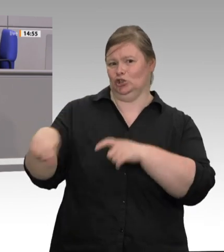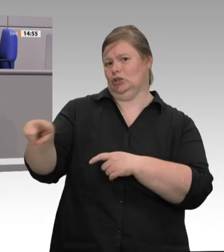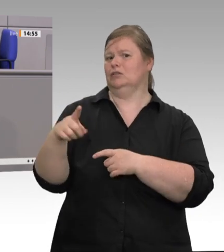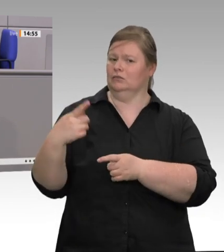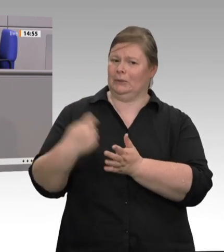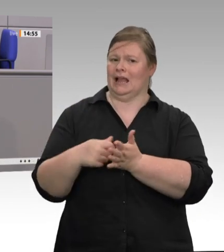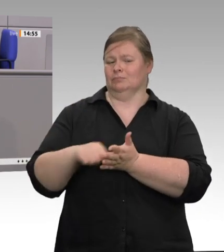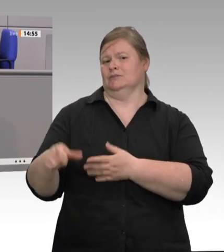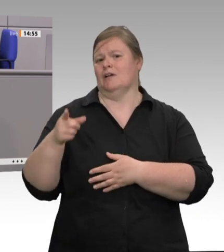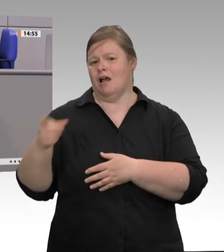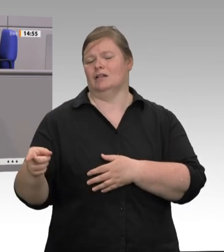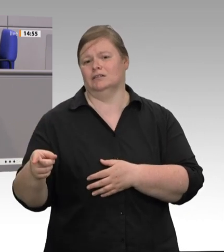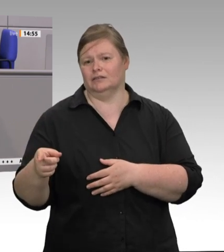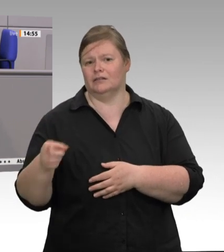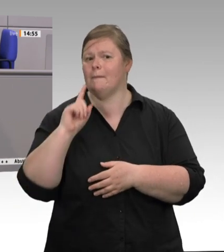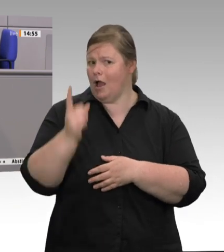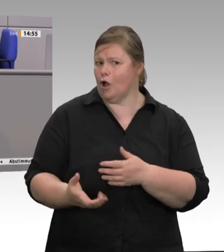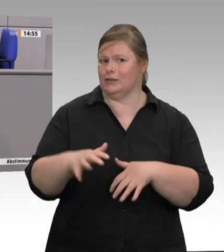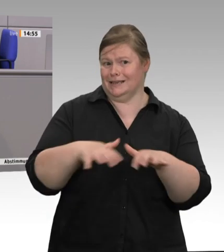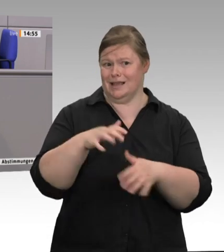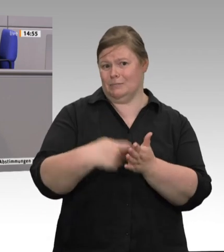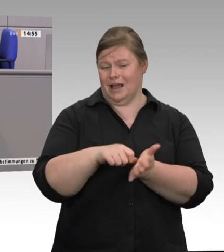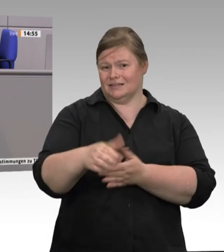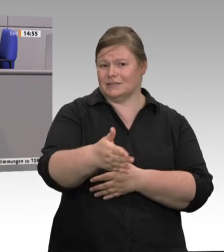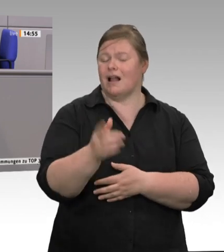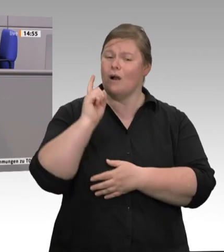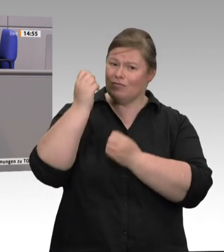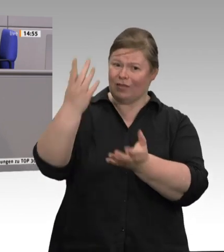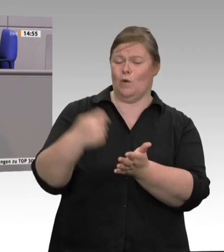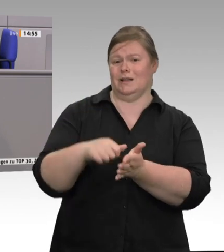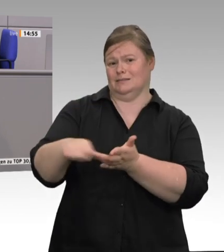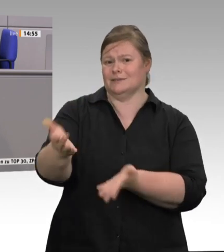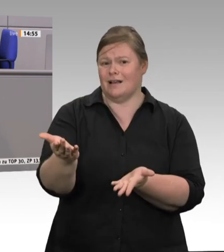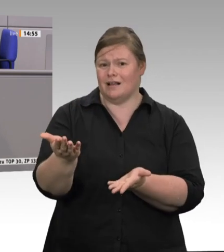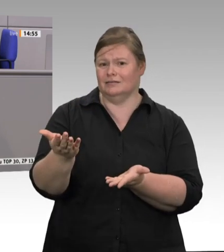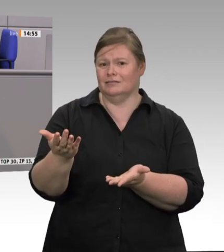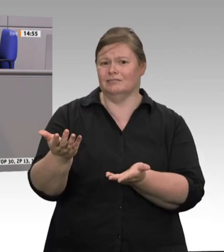am Weltmarkt. Das brachte extrem spezialisierte Betriebe hervor, oligopolartige Marktstrukturen folgten.